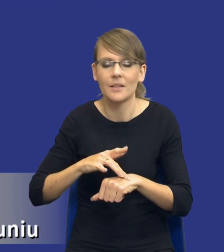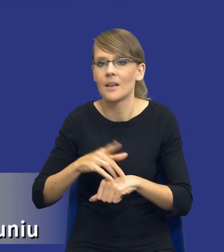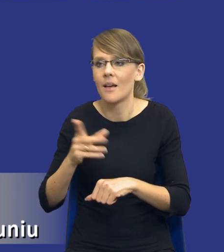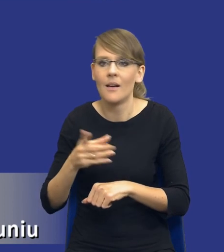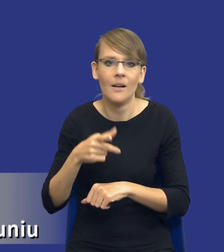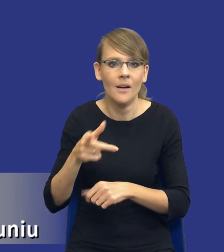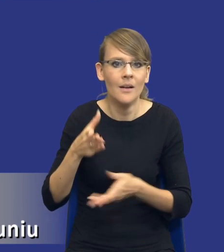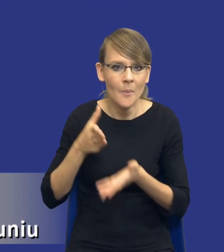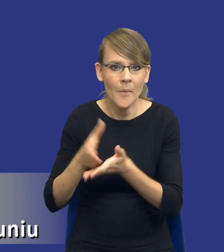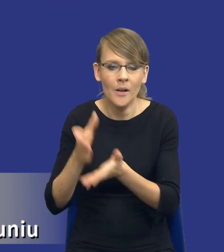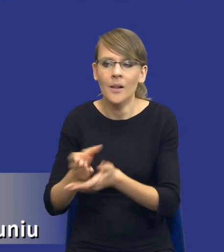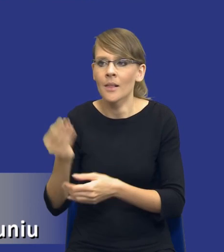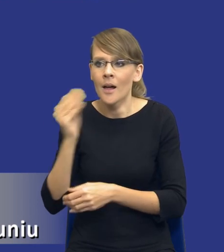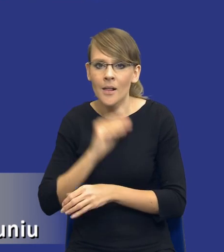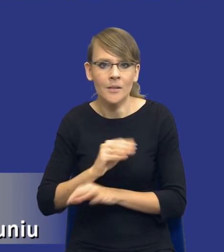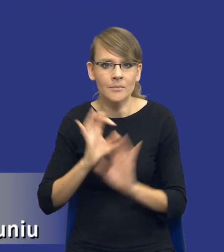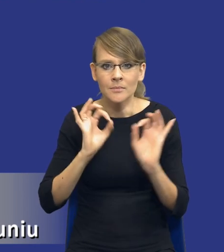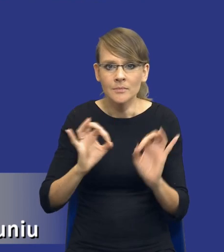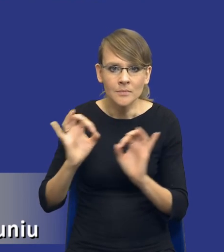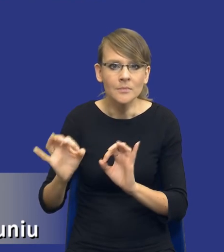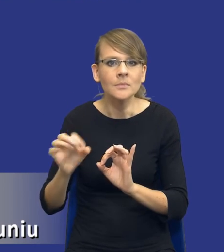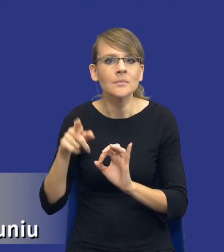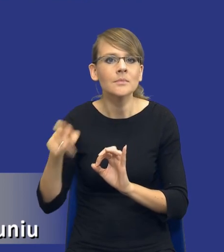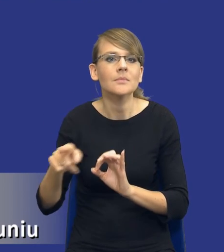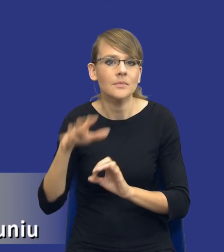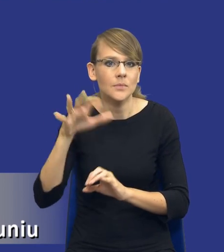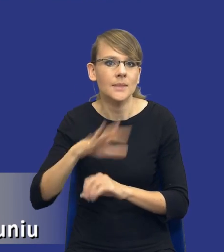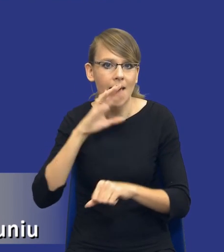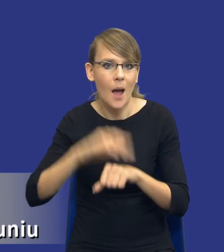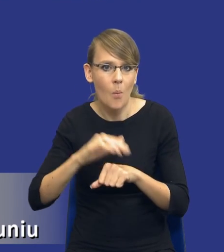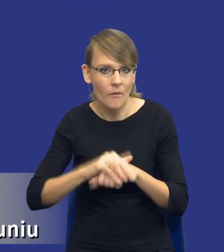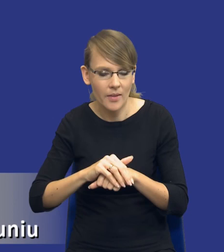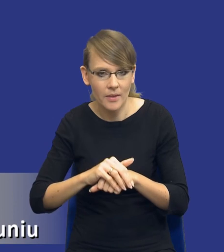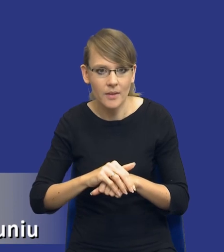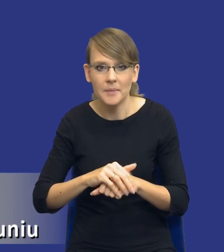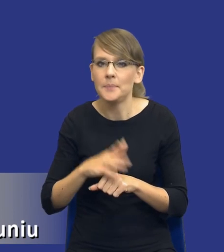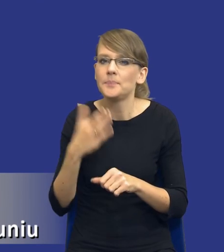na skutek prowadzonych postępowań o udzielenie zamówienia. Dlaczego to jest trudne zadanie?